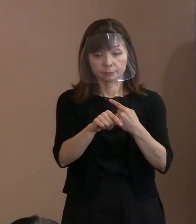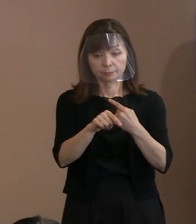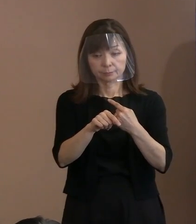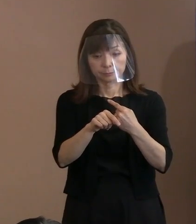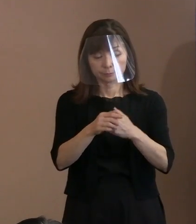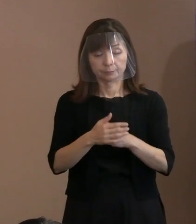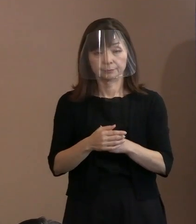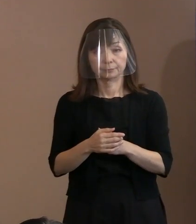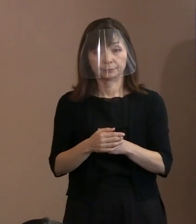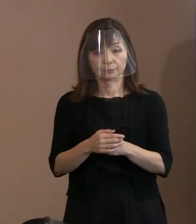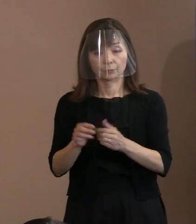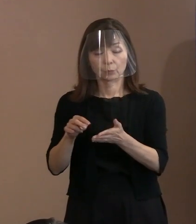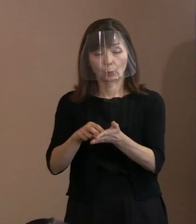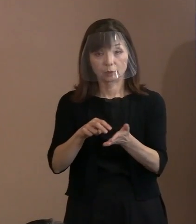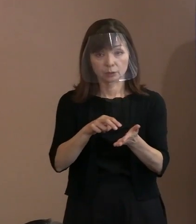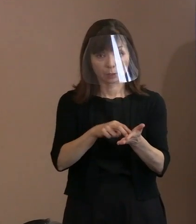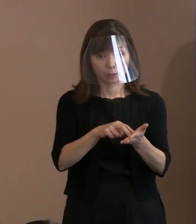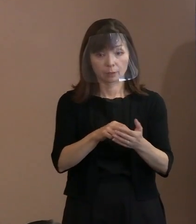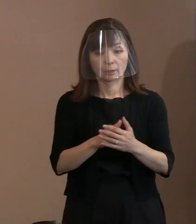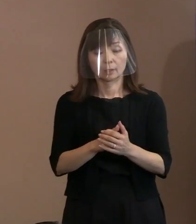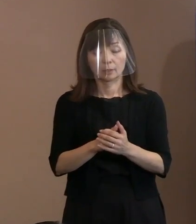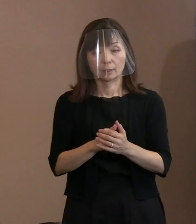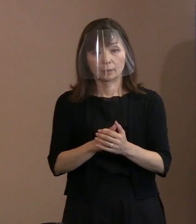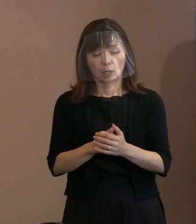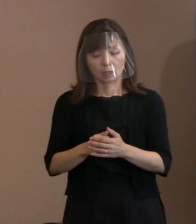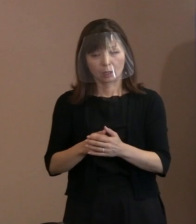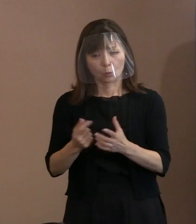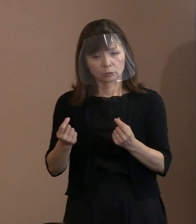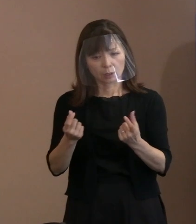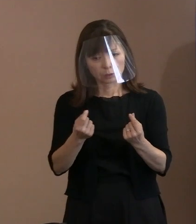なかなか難しいというか､ すべきじゃないんじゃないかと｡